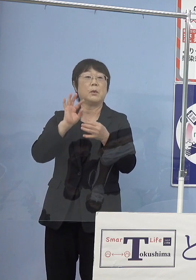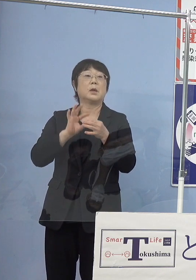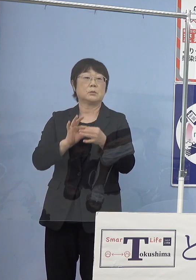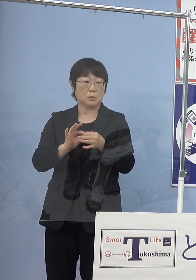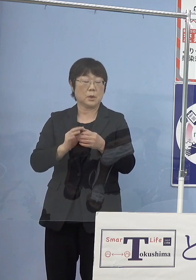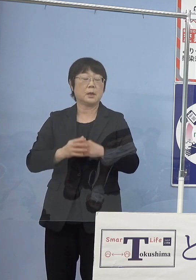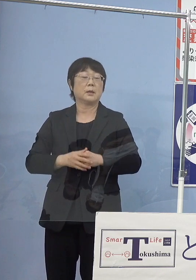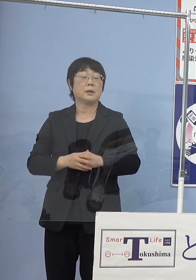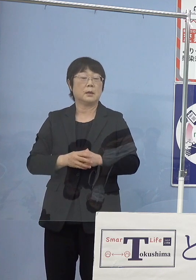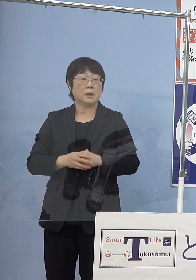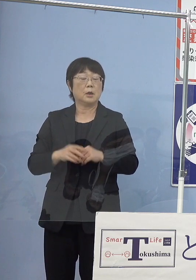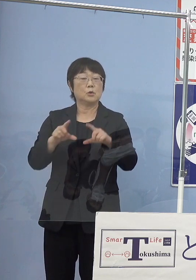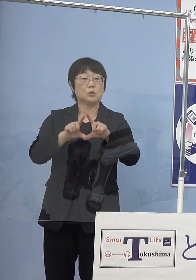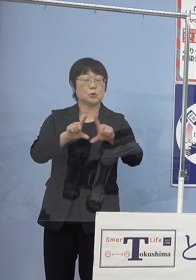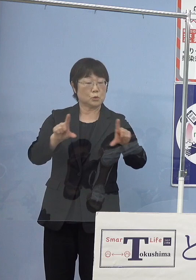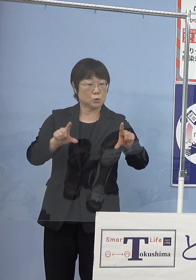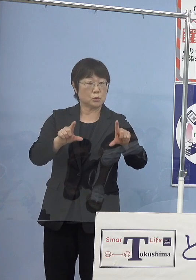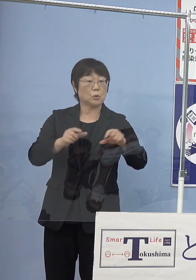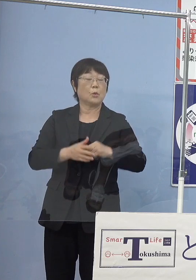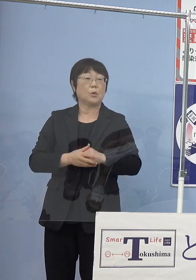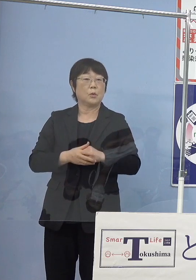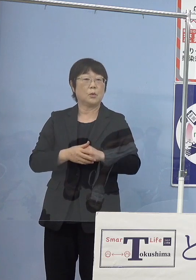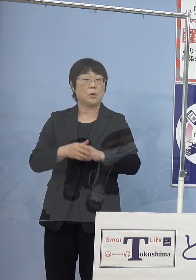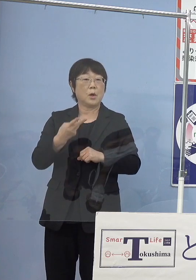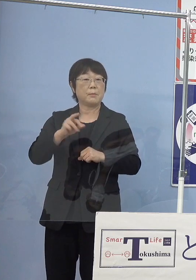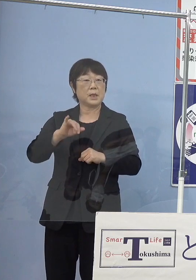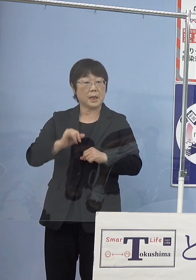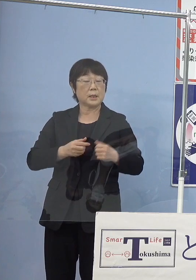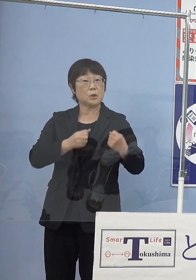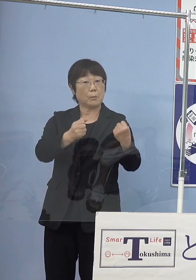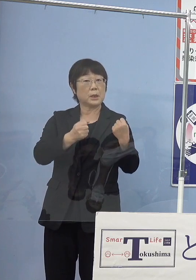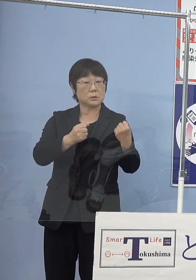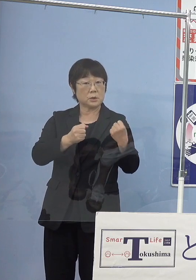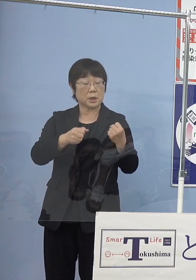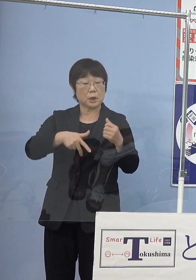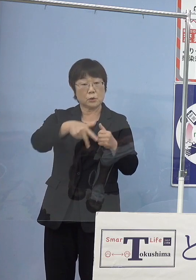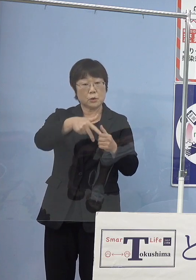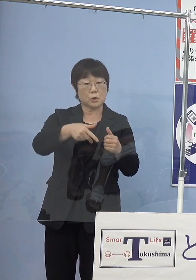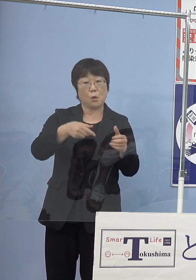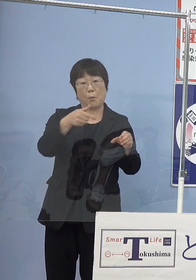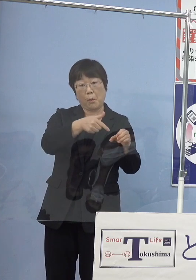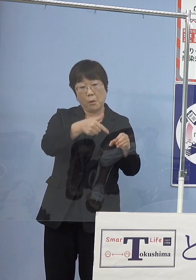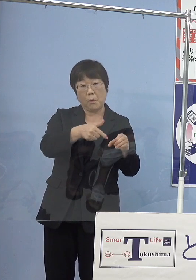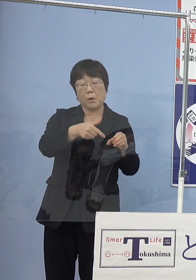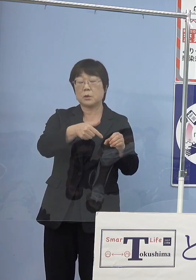やはり普通のMIRAIに給水素するのとは だいぶ違うようでして